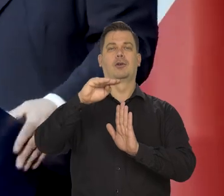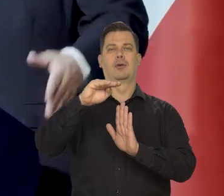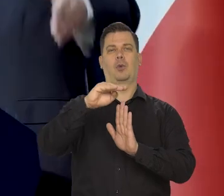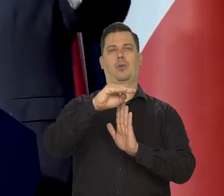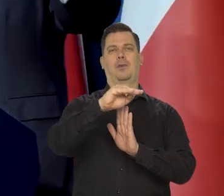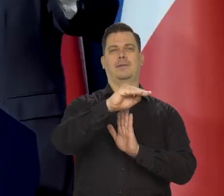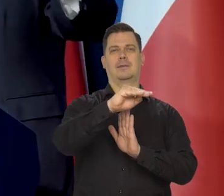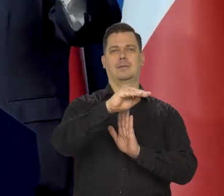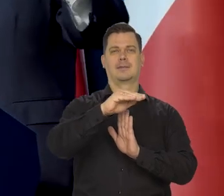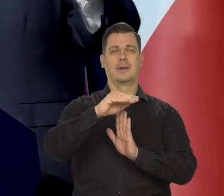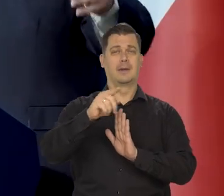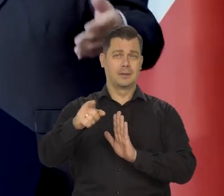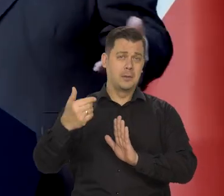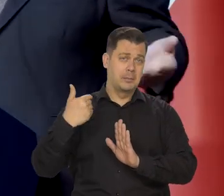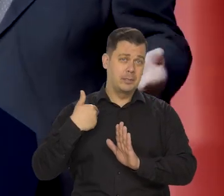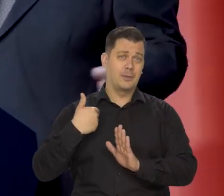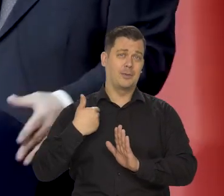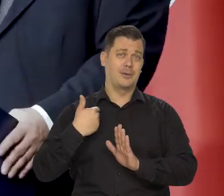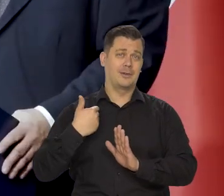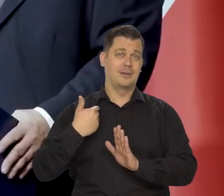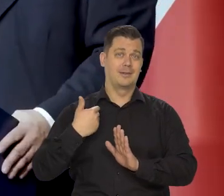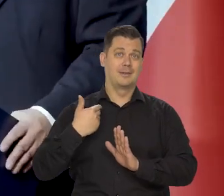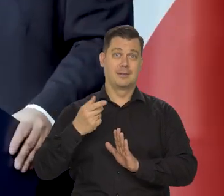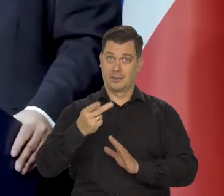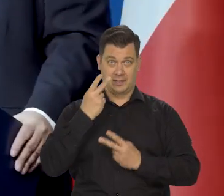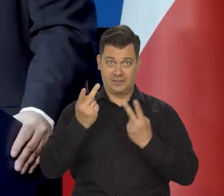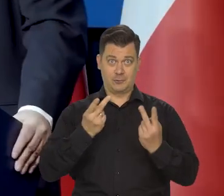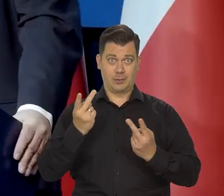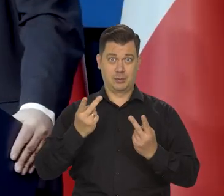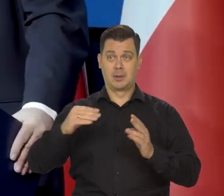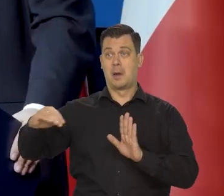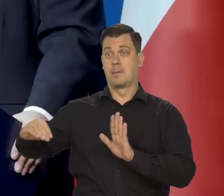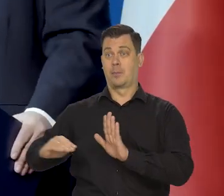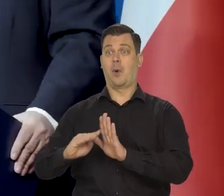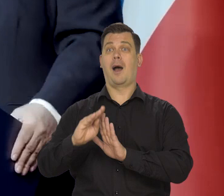no płaskowyż to jest taki twór. Wiele osób nie wiedziało, po górach nie chodziło,